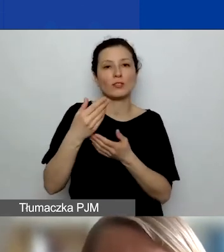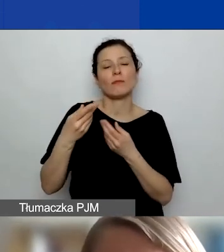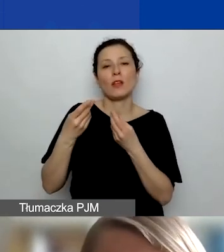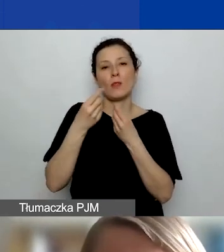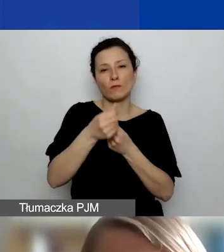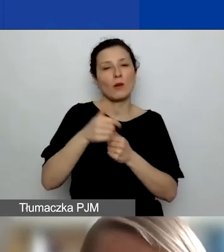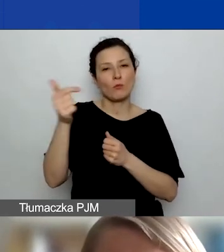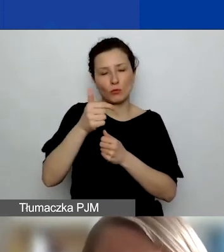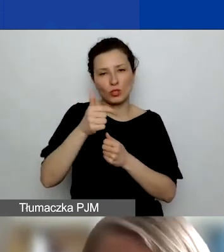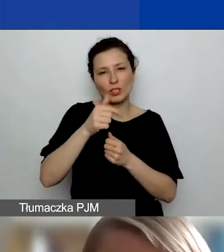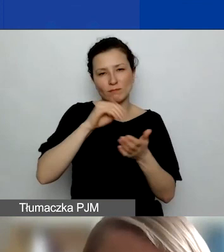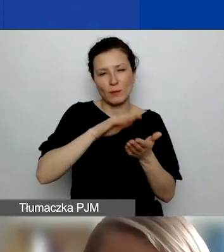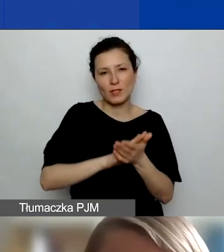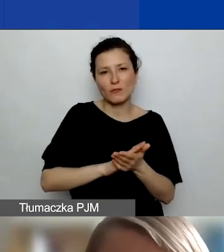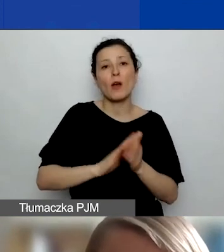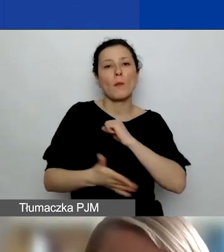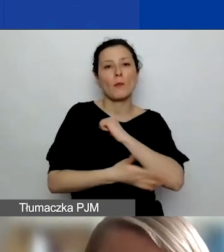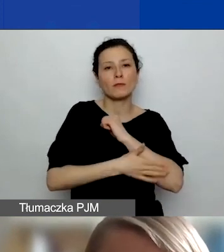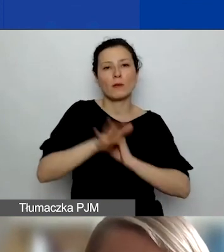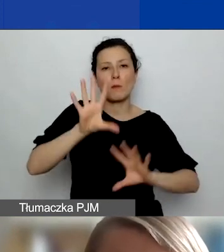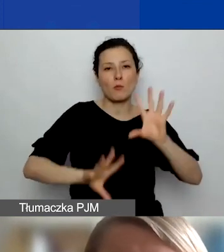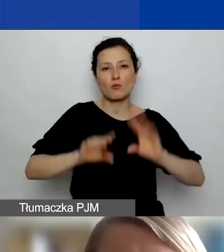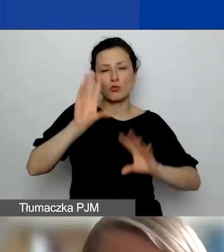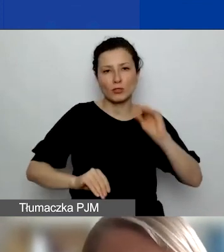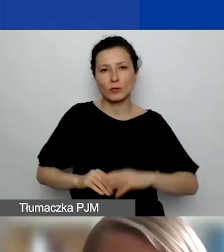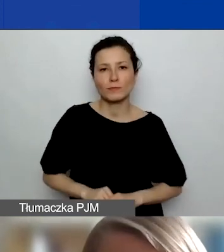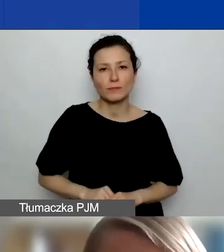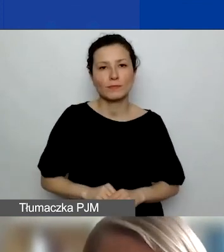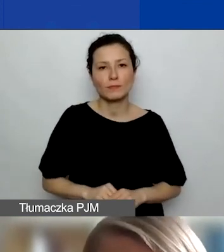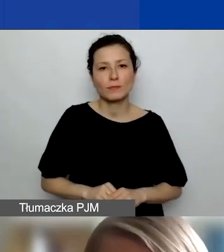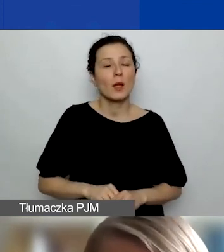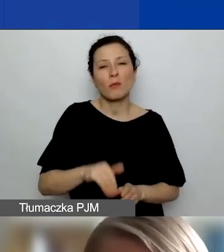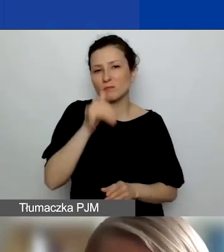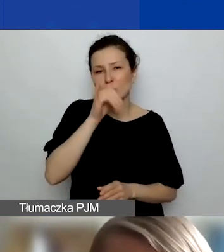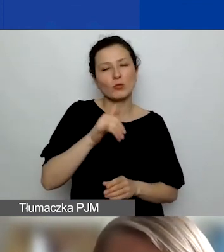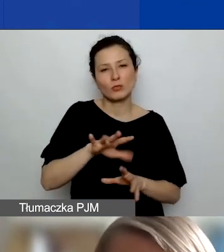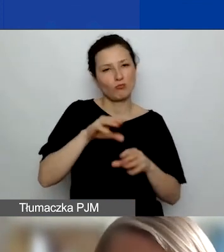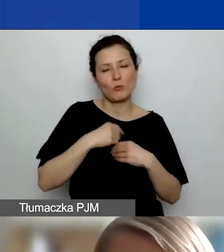Na działania z innymi partnerami niż z partnerami z Państw-Darczyńców nie można dostać dodatkowych środków.